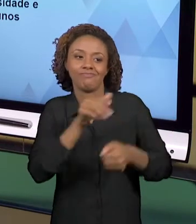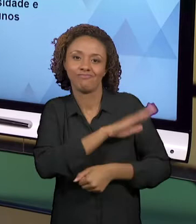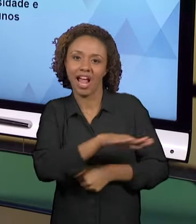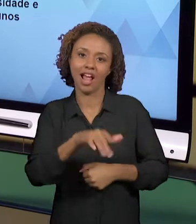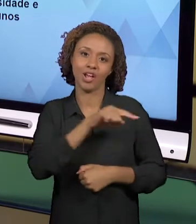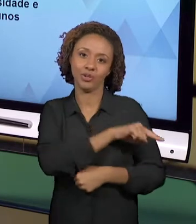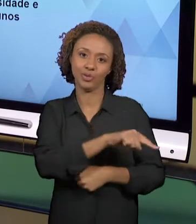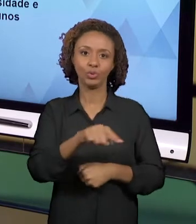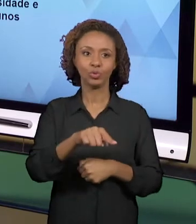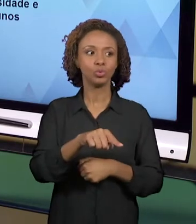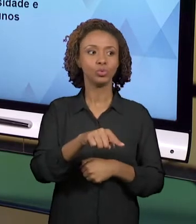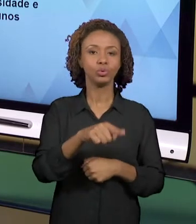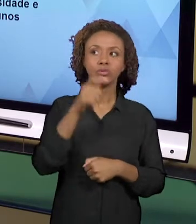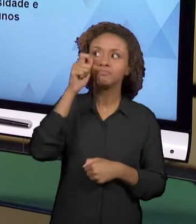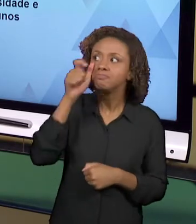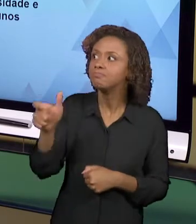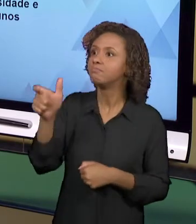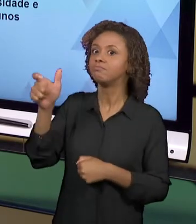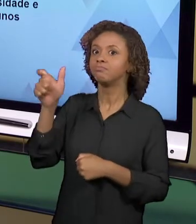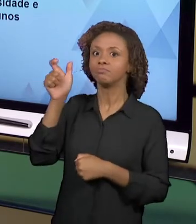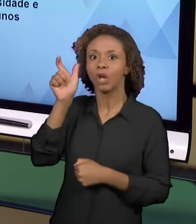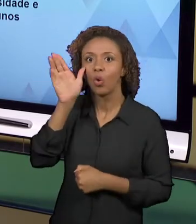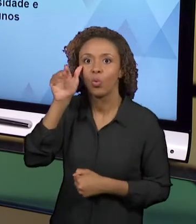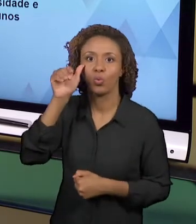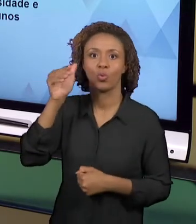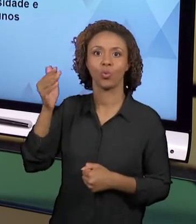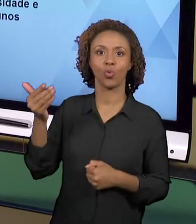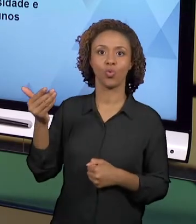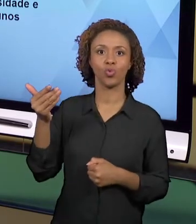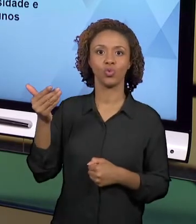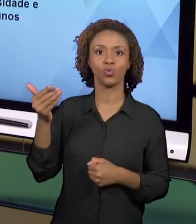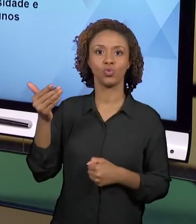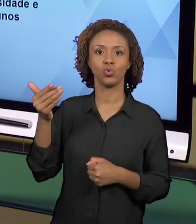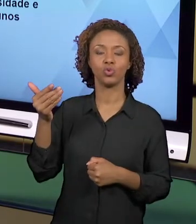IDEIA É QUE AS PRÁTICAS SEJAM EXERCÍCIOS, QUE